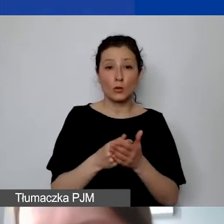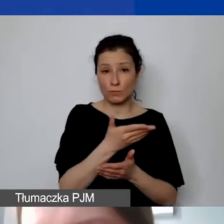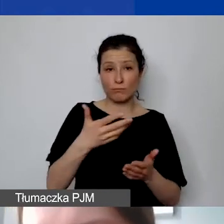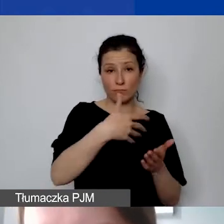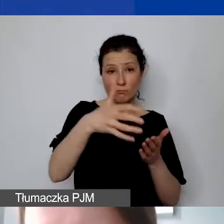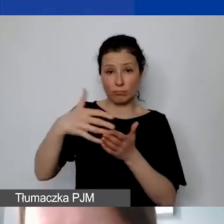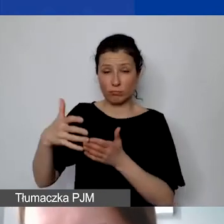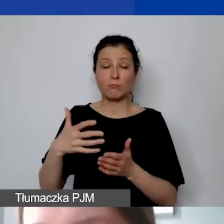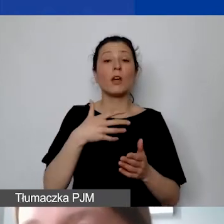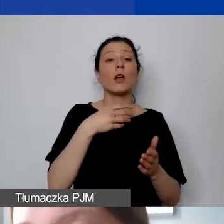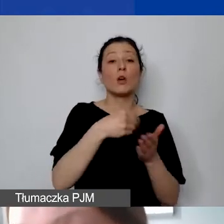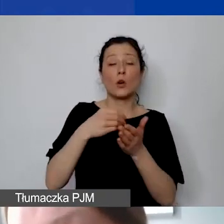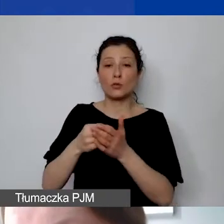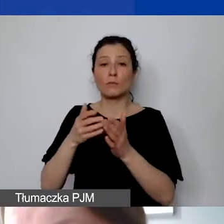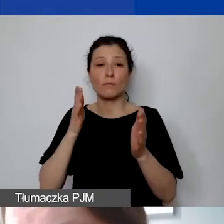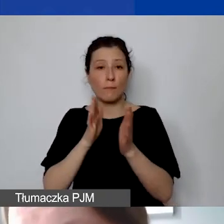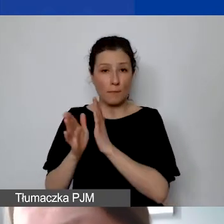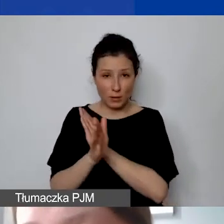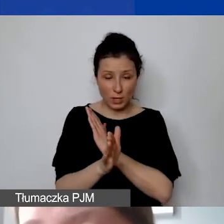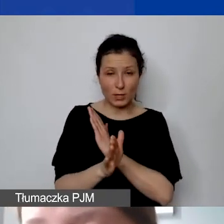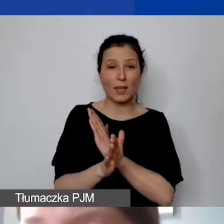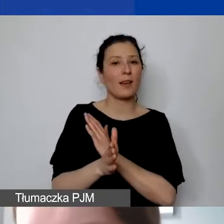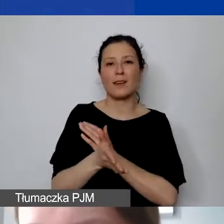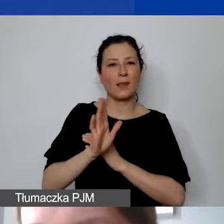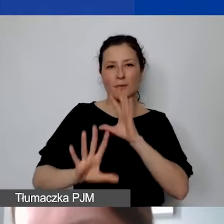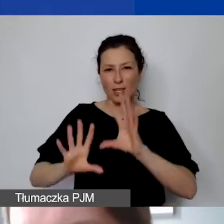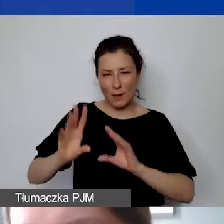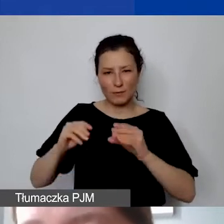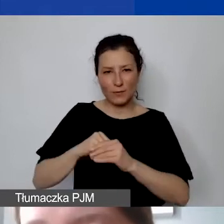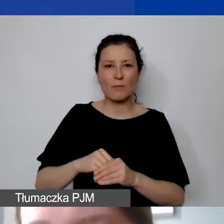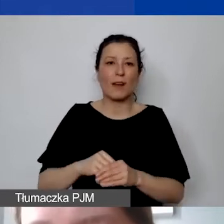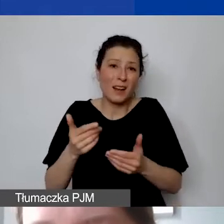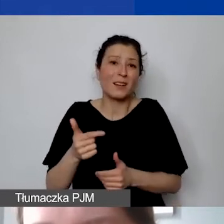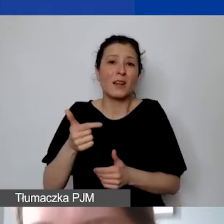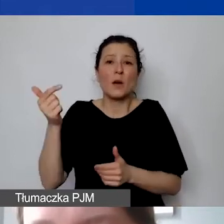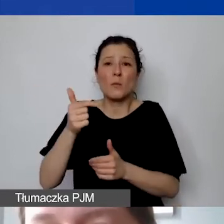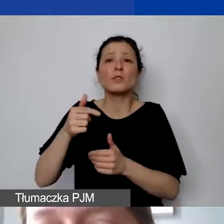nie będą raportowane, ale muszą je państwo oczywiście ponosić, mieć je w ewidencji księgowej.